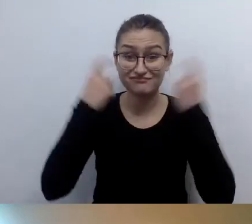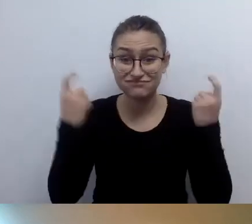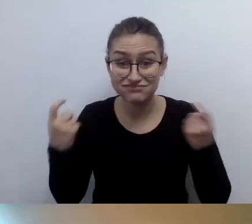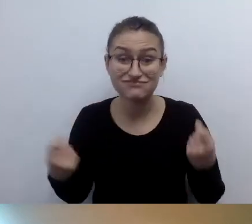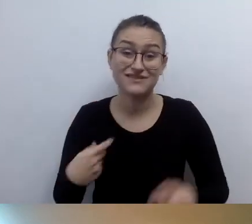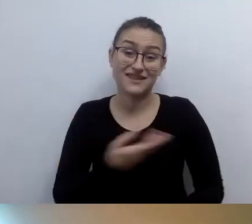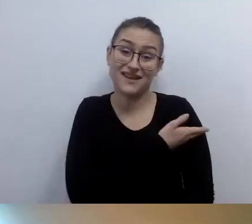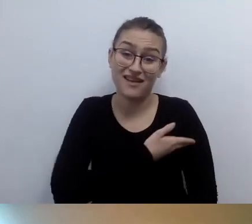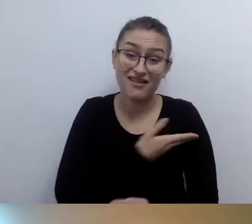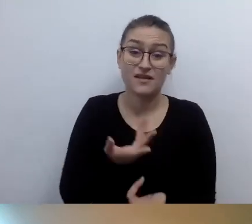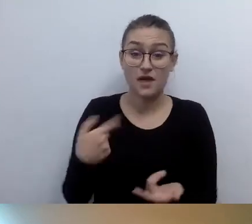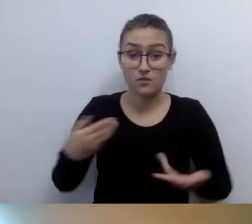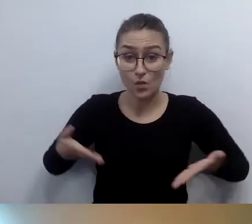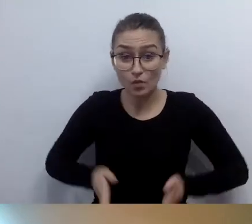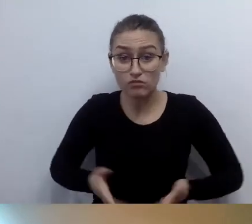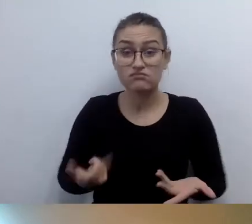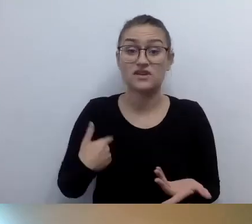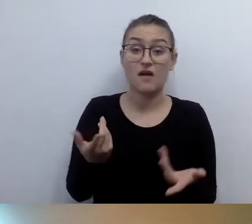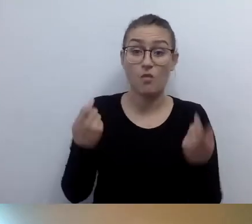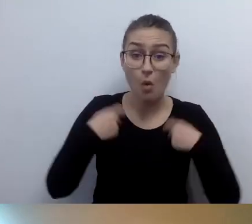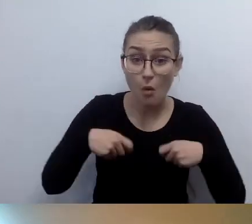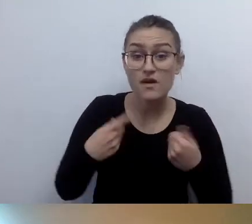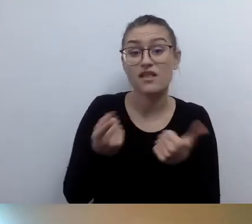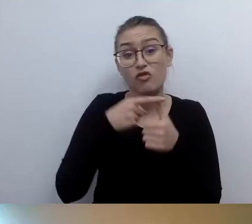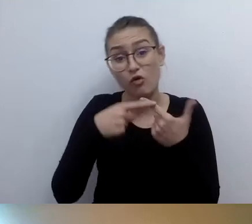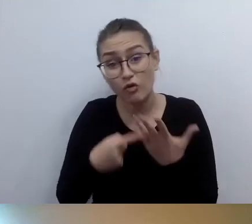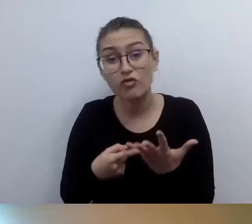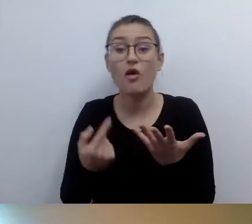jestem szczupła i jestem tak ubrana. Wyglądam w ten i ten sposób.